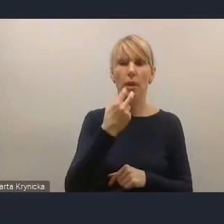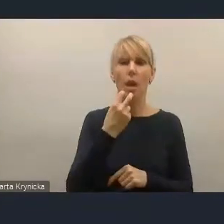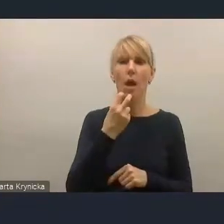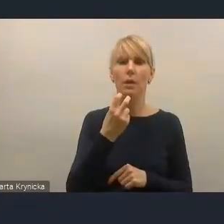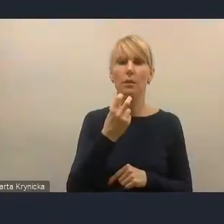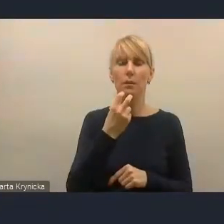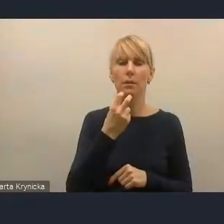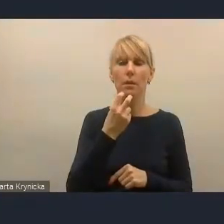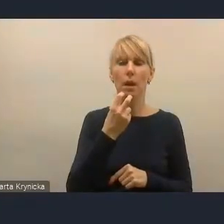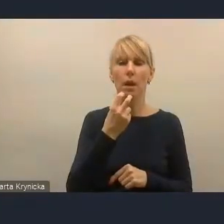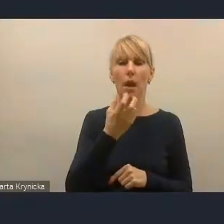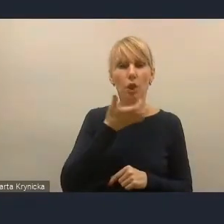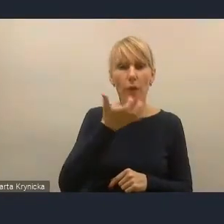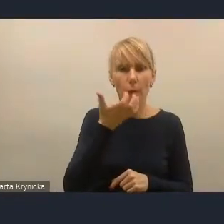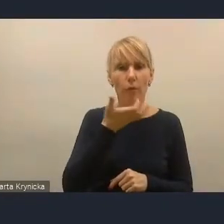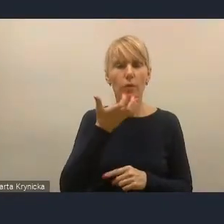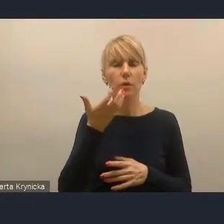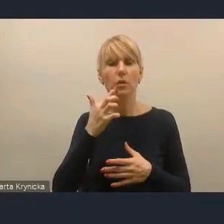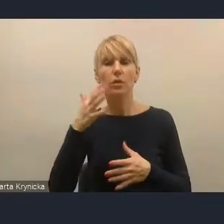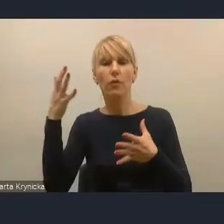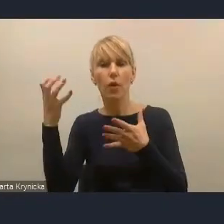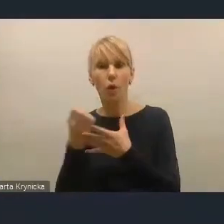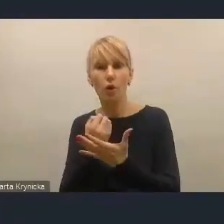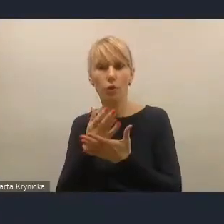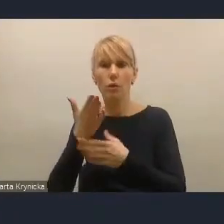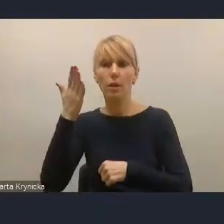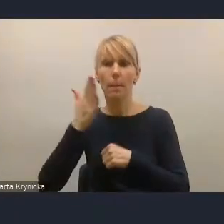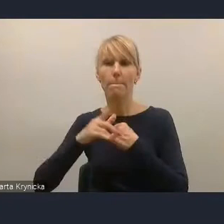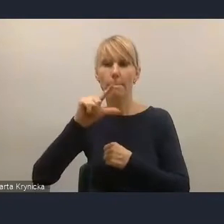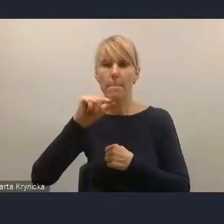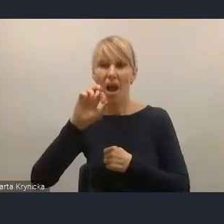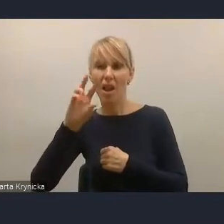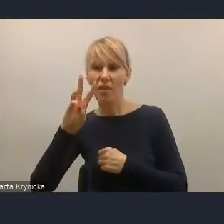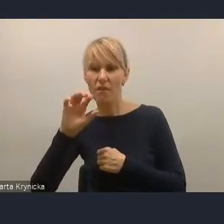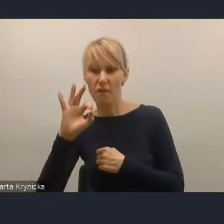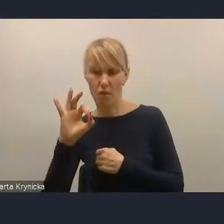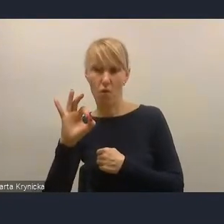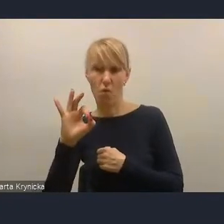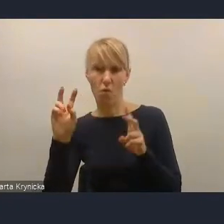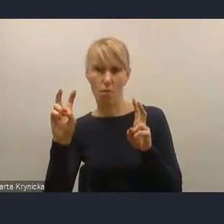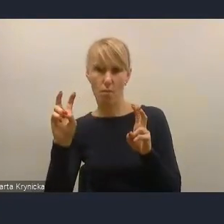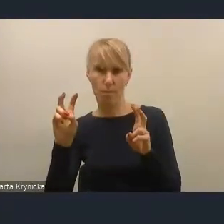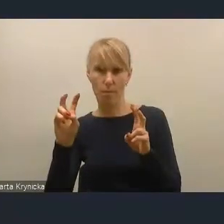z wykorzystaniem paliwa w postaci RDF-u,